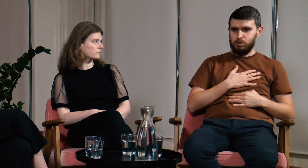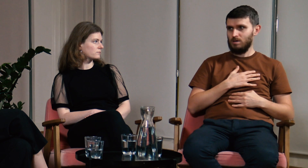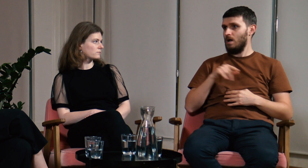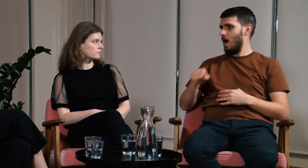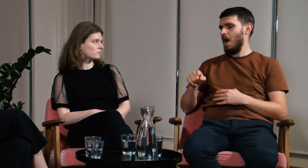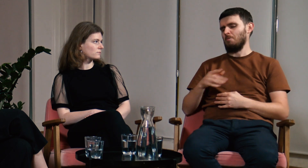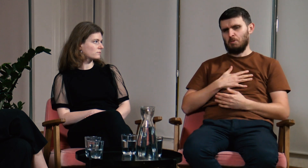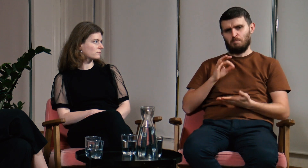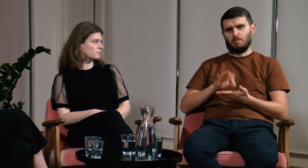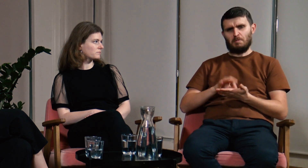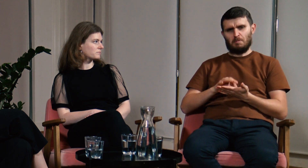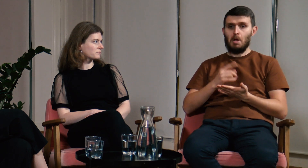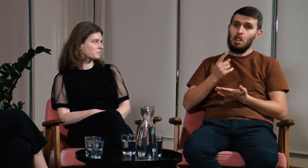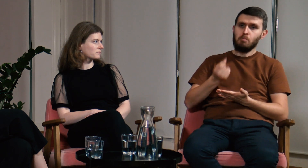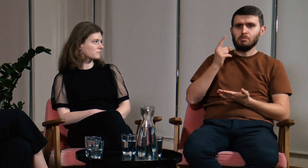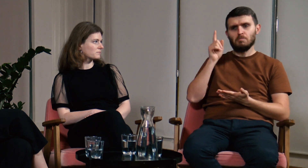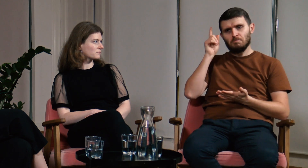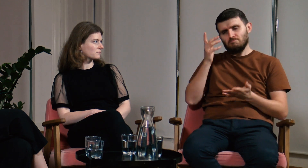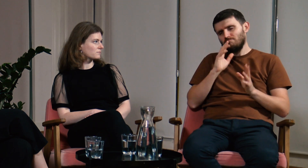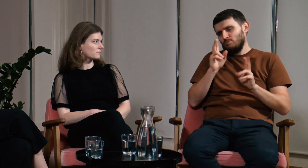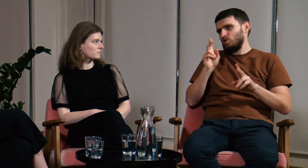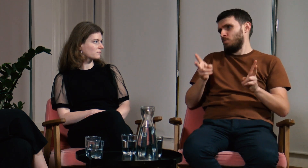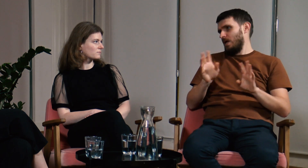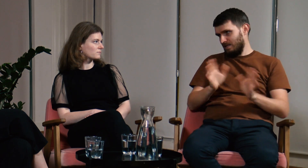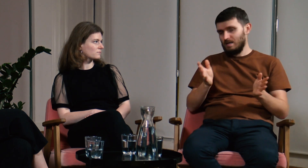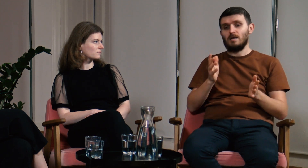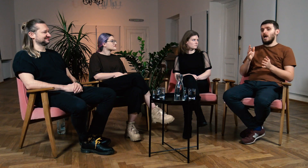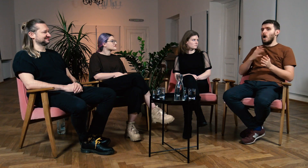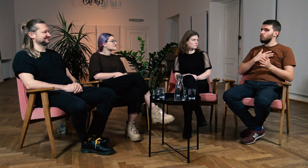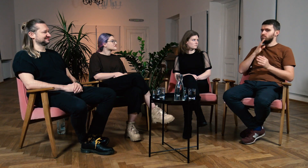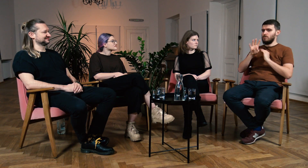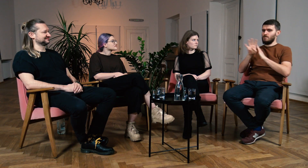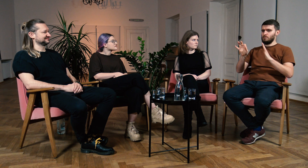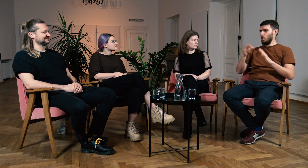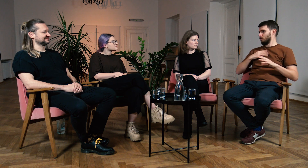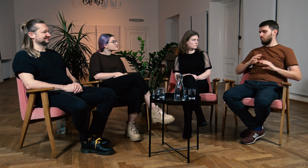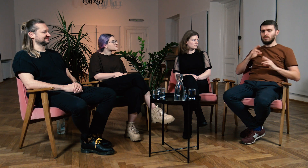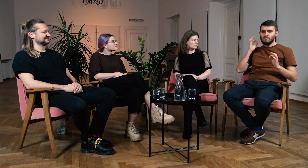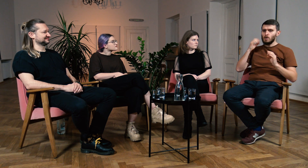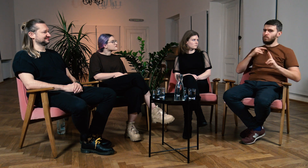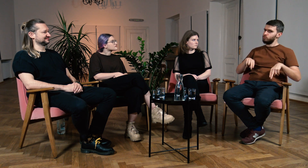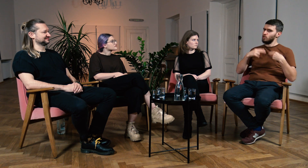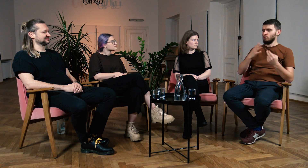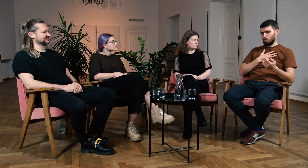a tym ostatnim, na którym byłem pewien swoich odpowiedzi. Może nie na 100%, ponieważ zawsze może zdarzyć nam się jakaś pomyłka, to normalne.